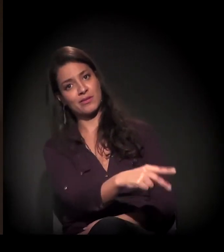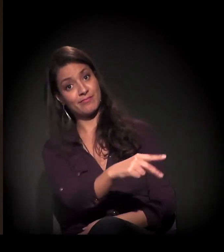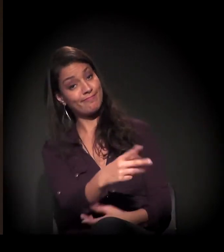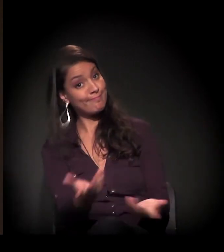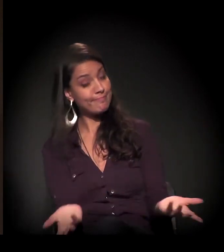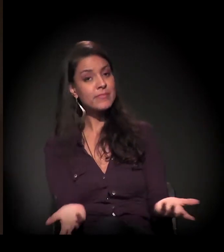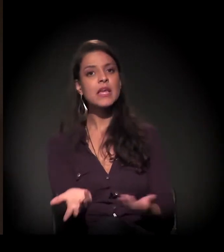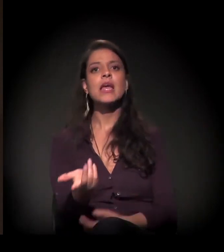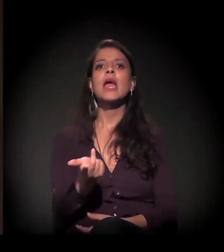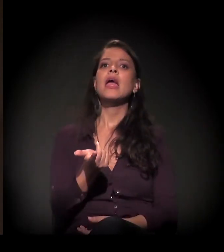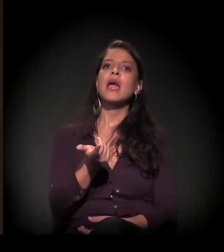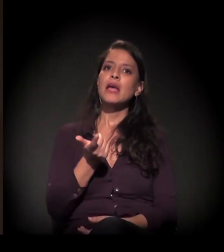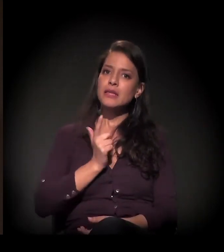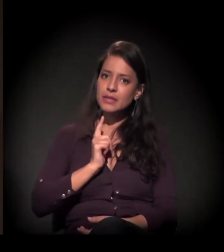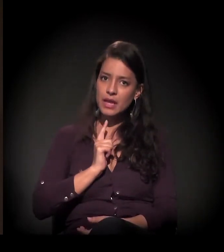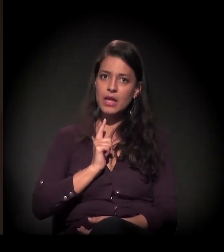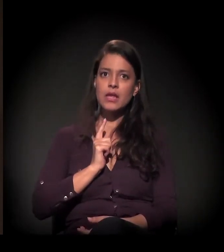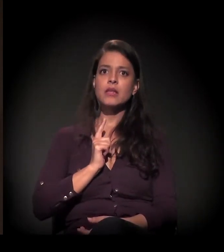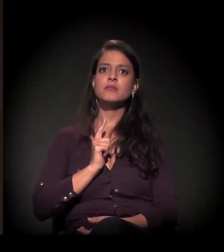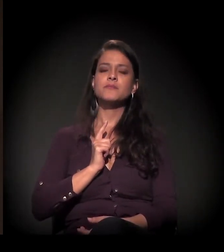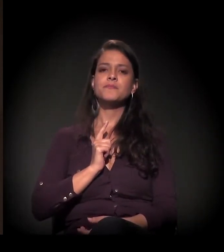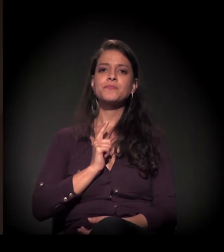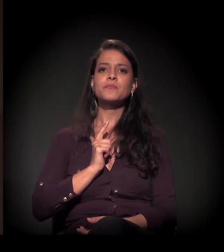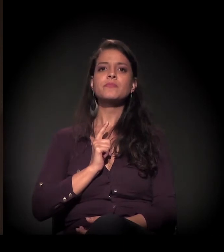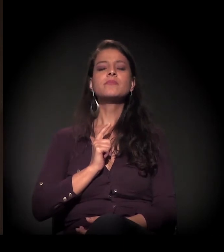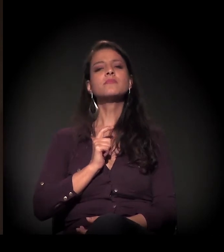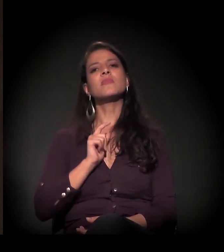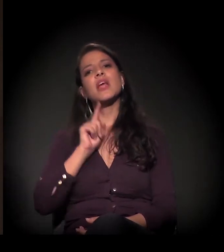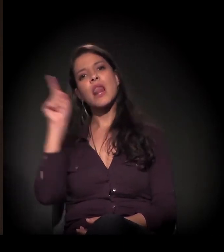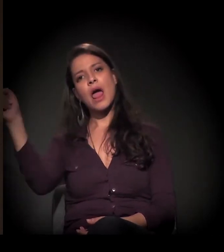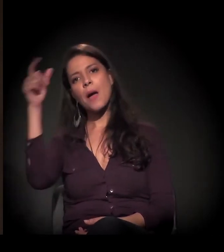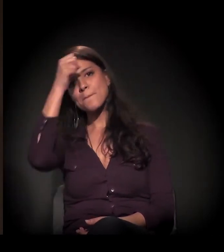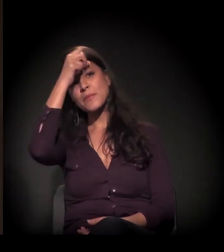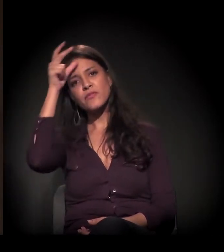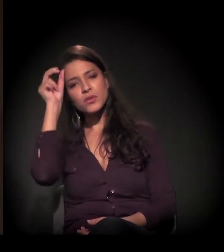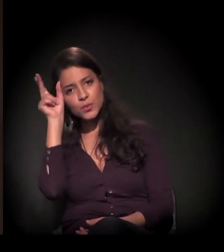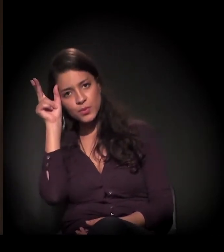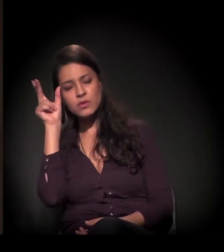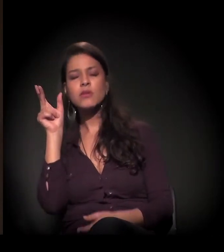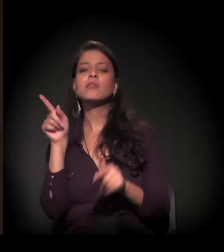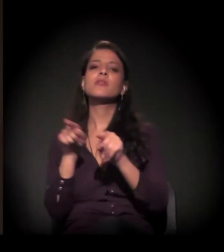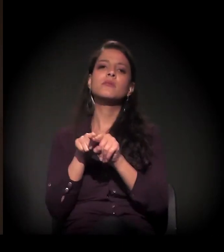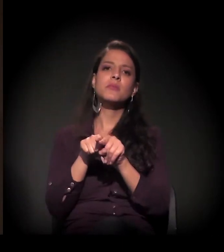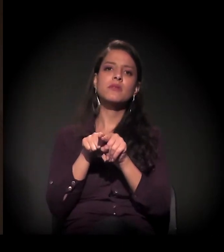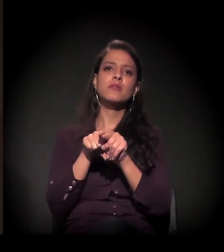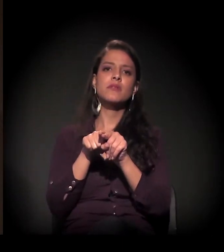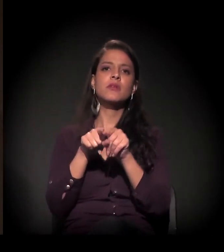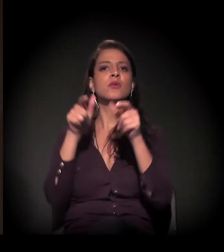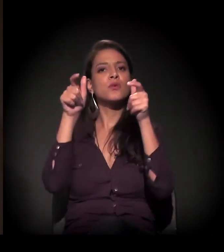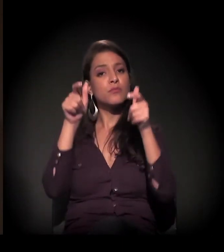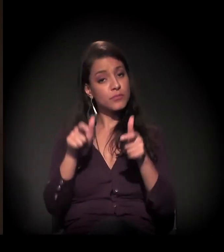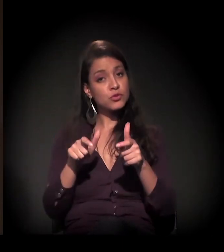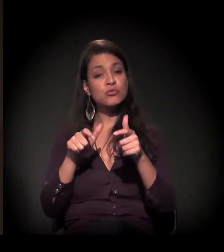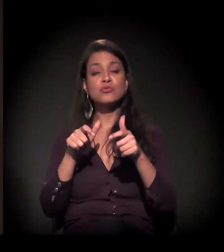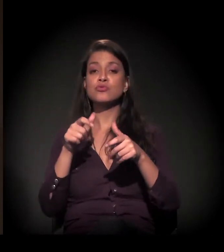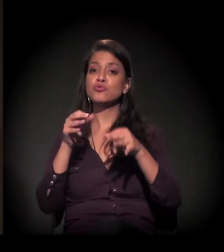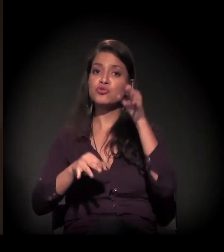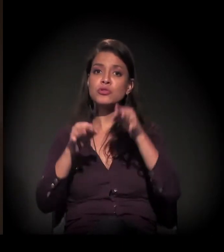Evidentemente que nós estamos buscando todos os meios, fazendo na prefeitura e também no judiciário,